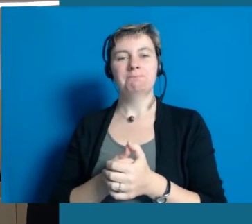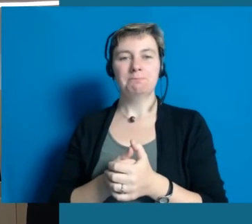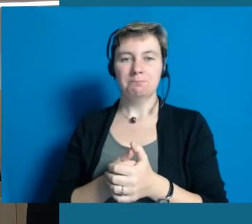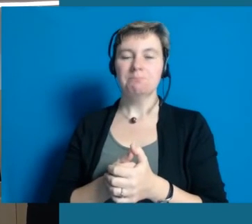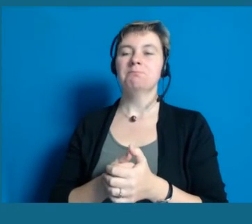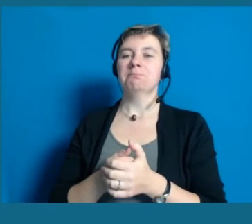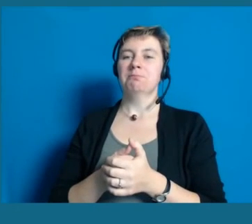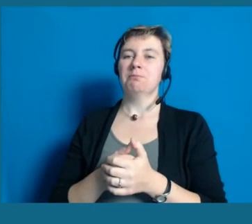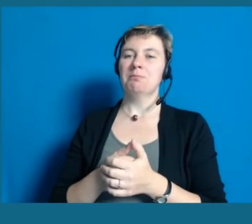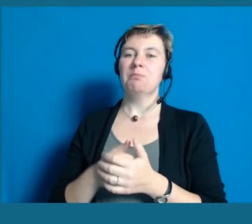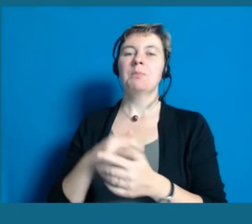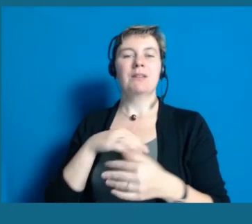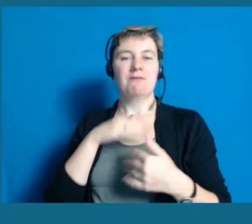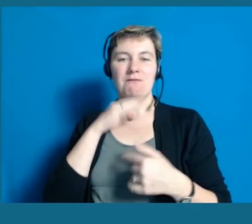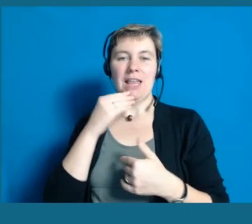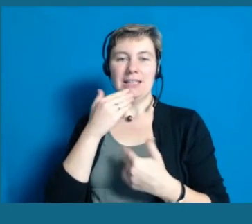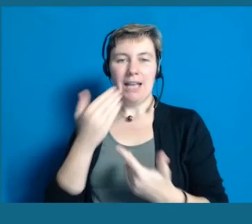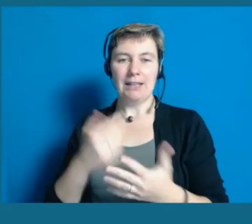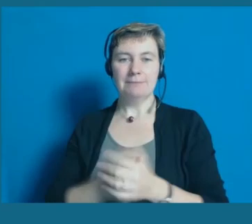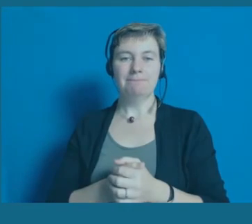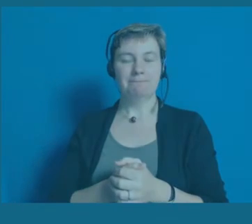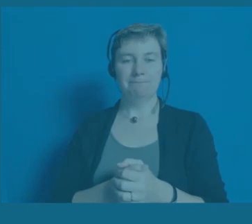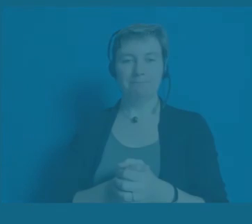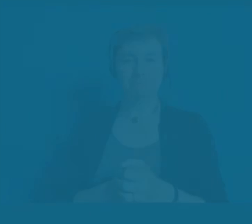Dankeschön.